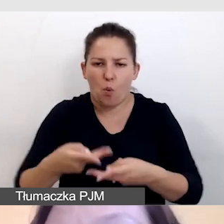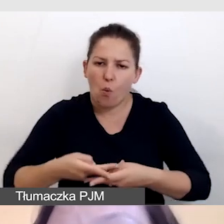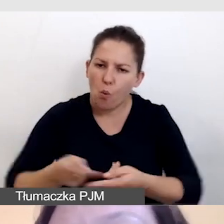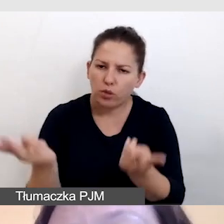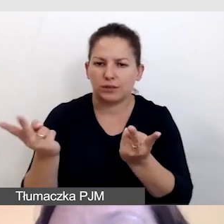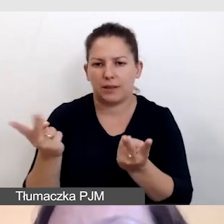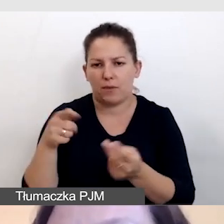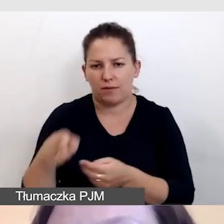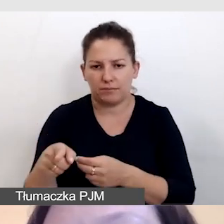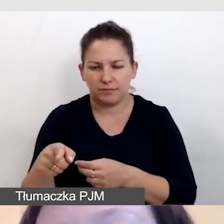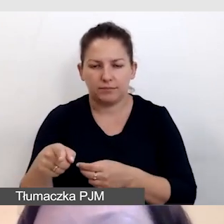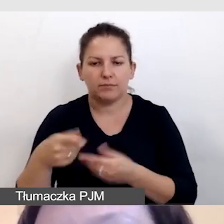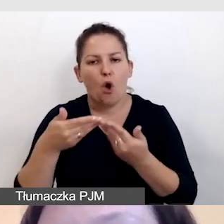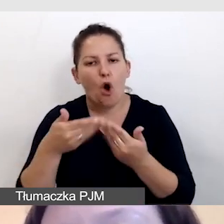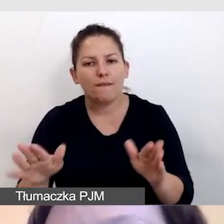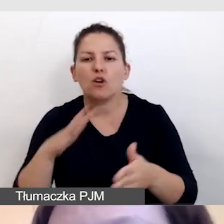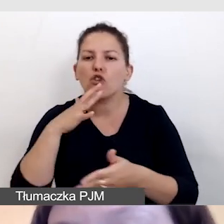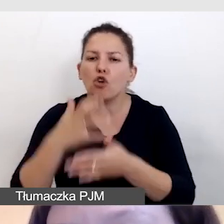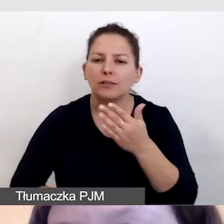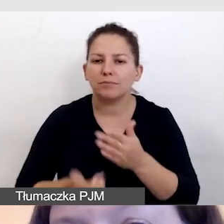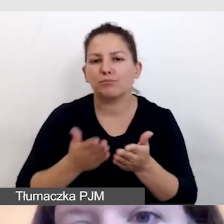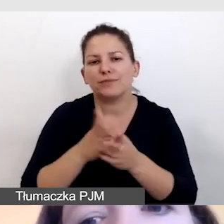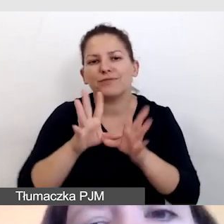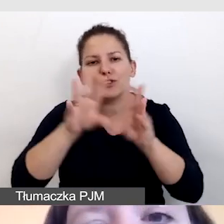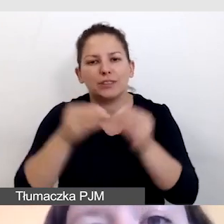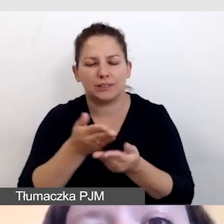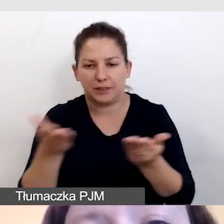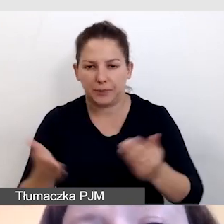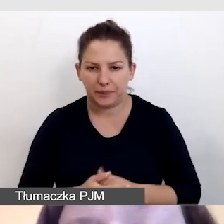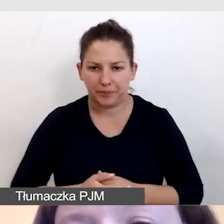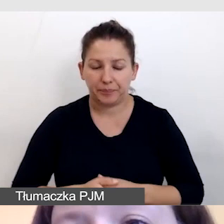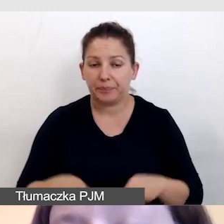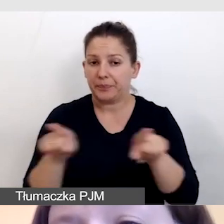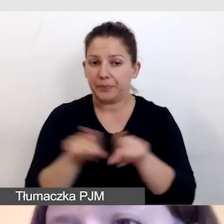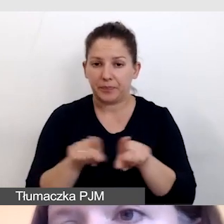do otwartego korzystania przez wszystkich. Również, o ile wiemy,